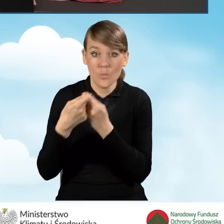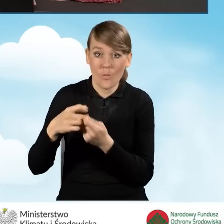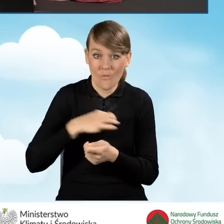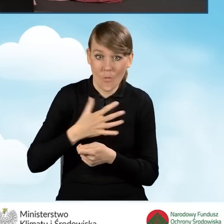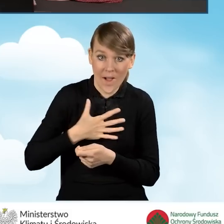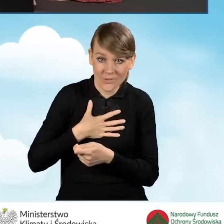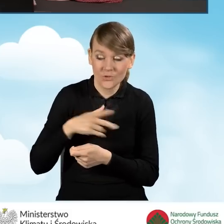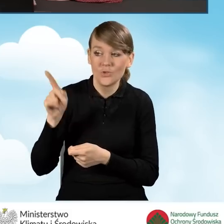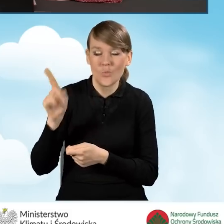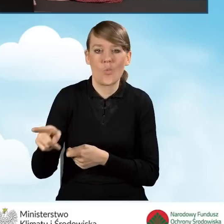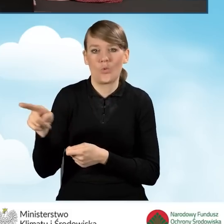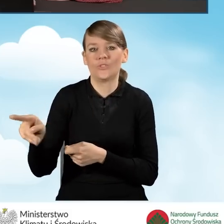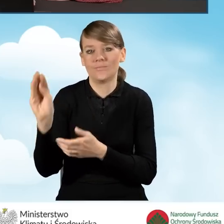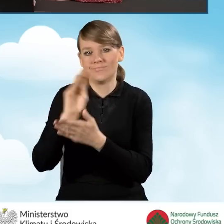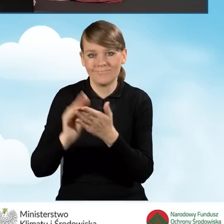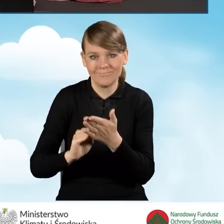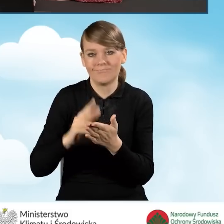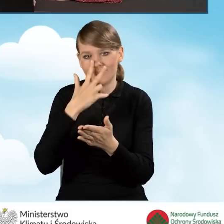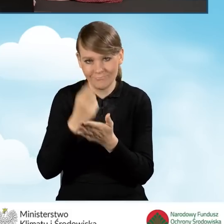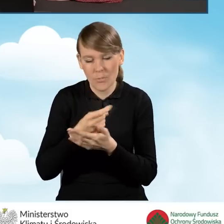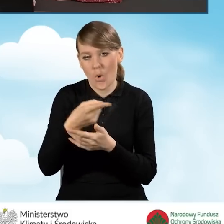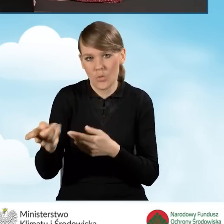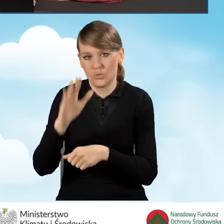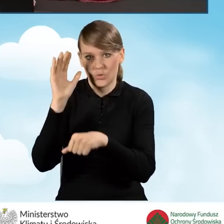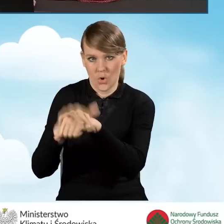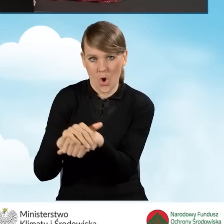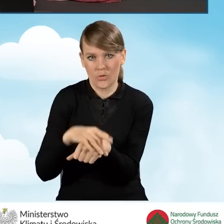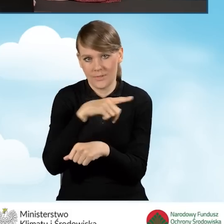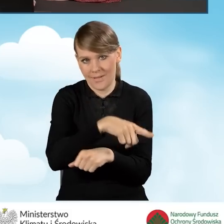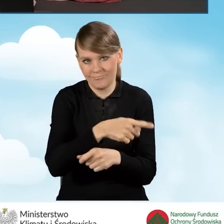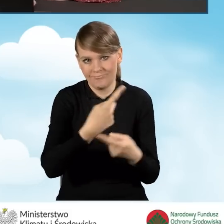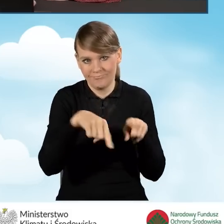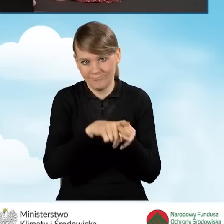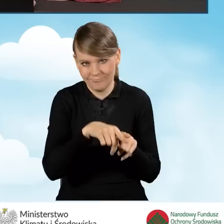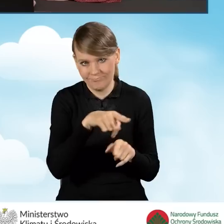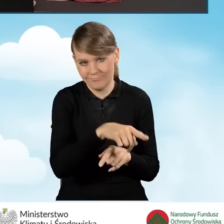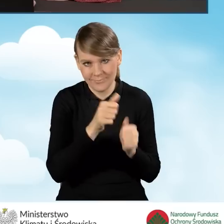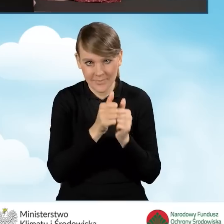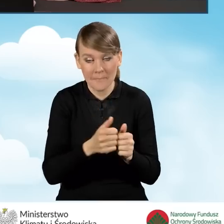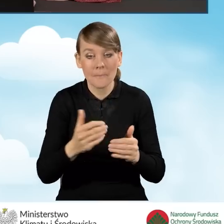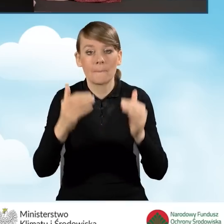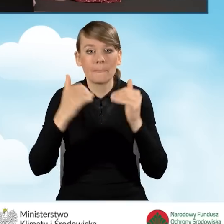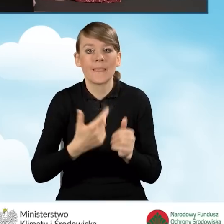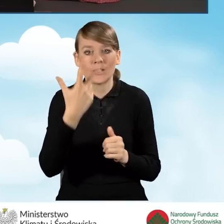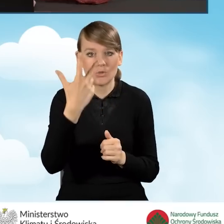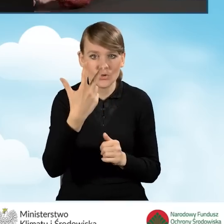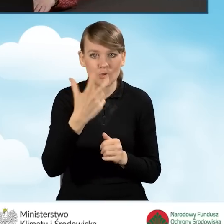ze zgodą na realizację przedsięwzięcia. Na dalszym etapie mamy trzy pola, które wybieramy w zależności od tego,